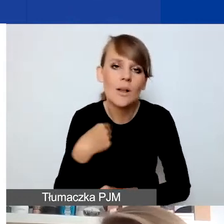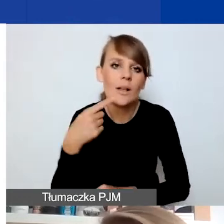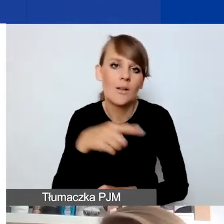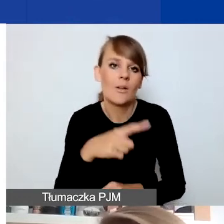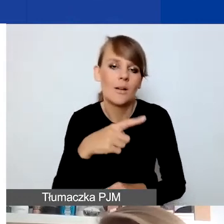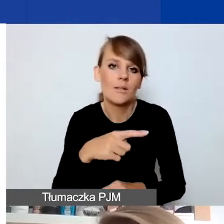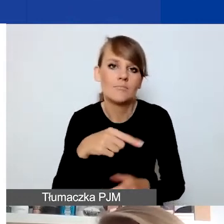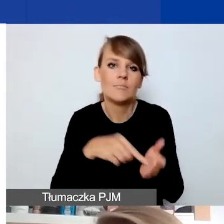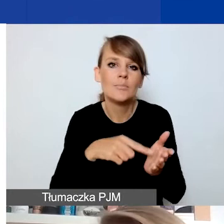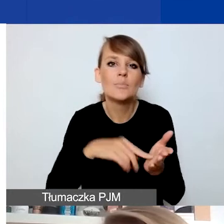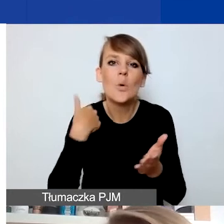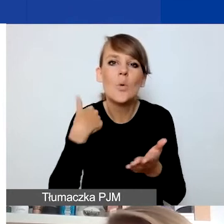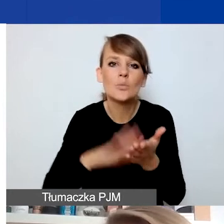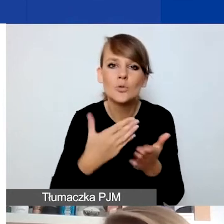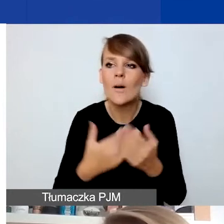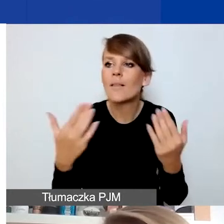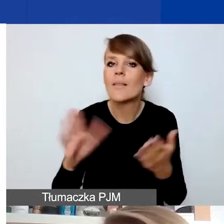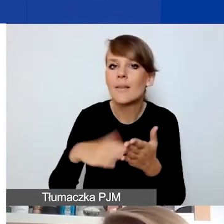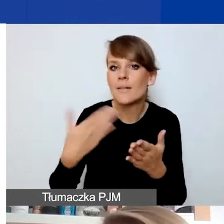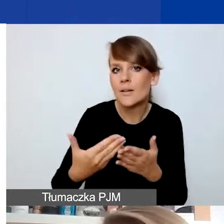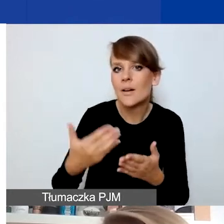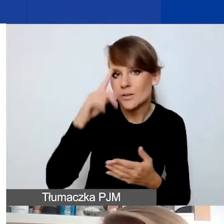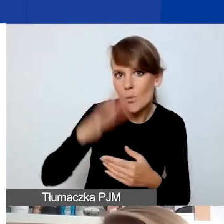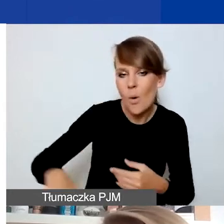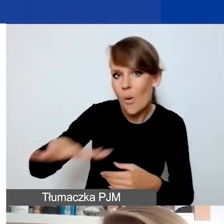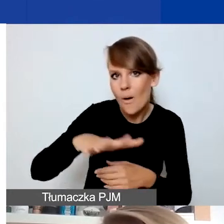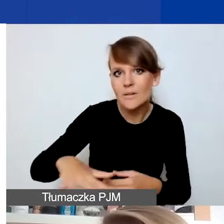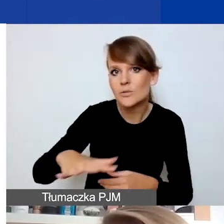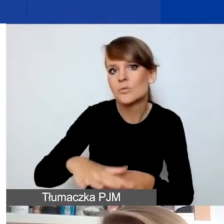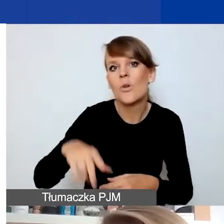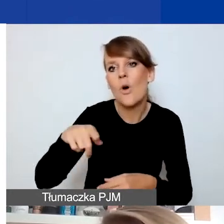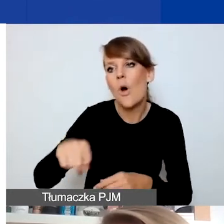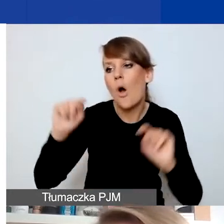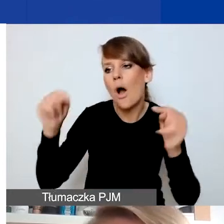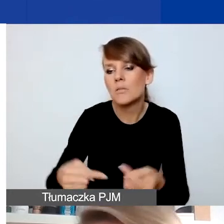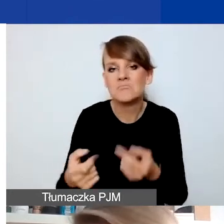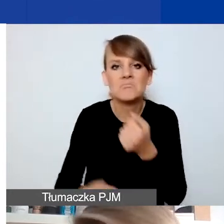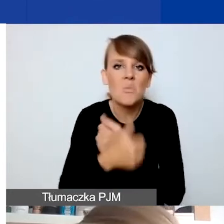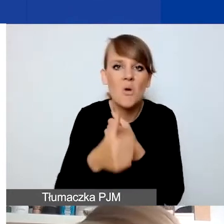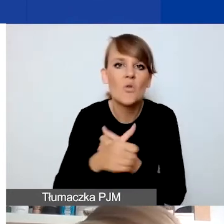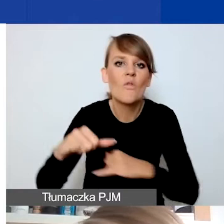Czy sytuacje konfliktu w społeczności lokalnej, które się np. wiążą z decyzjami władz lokalnych